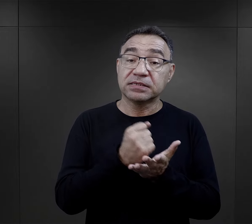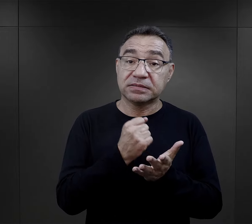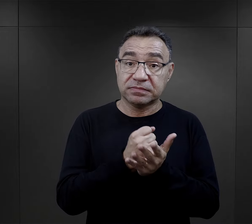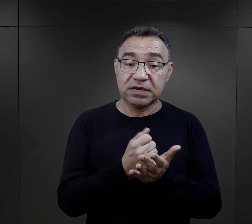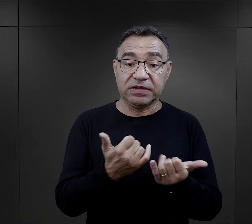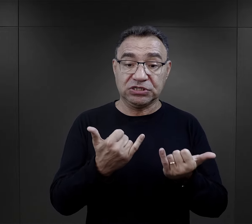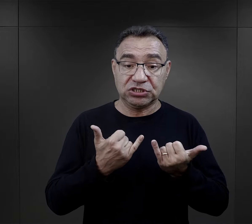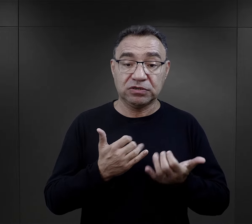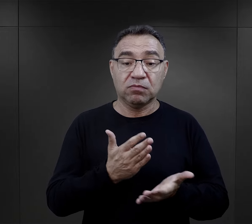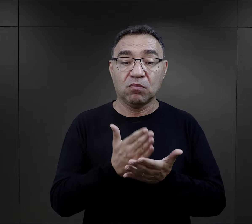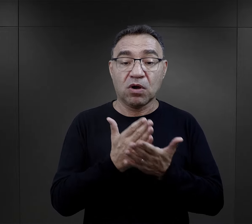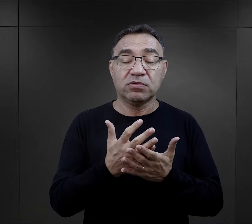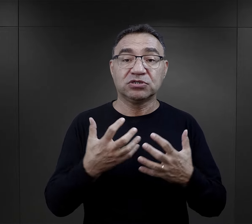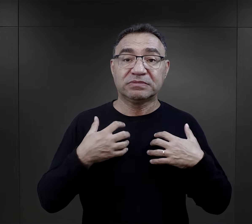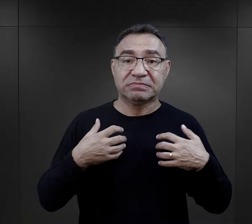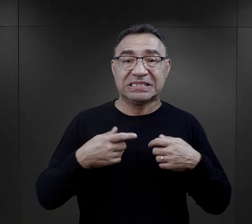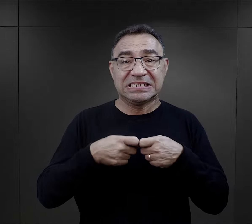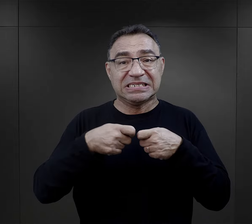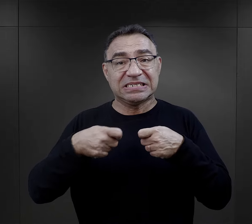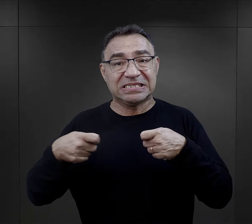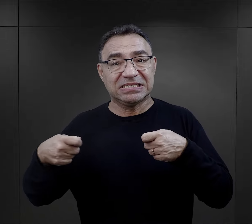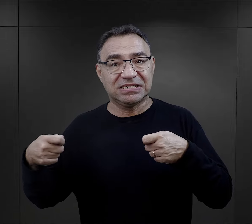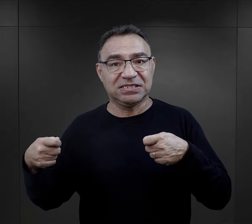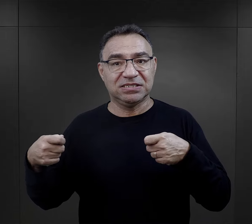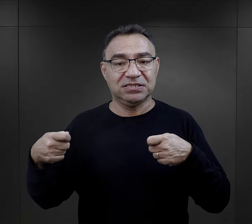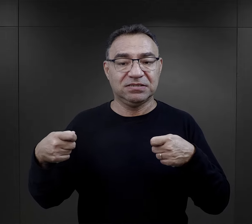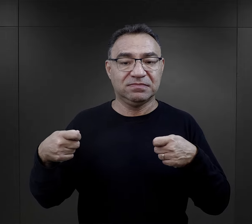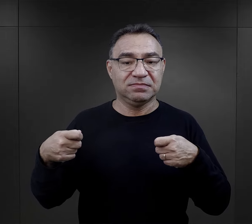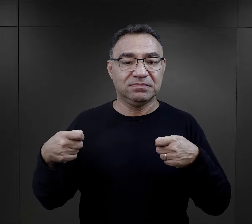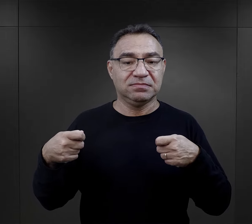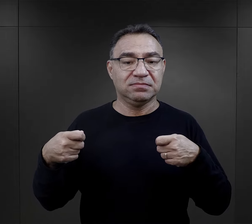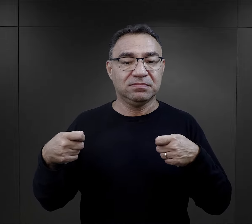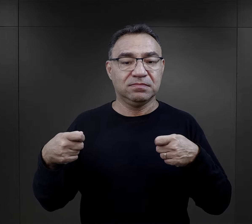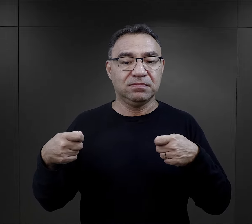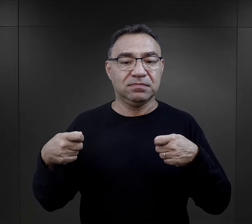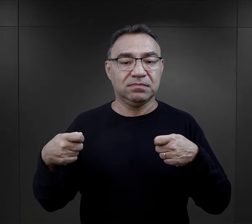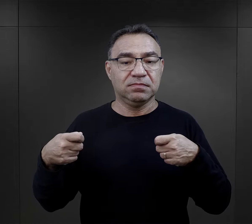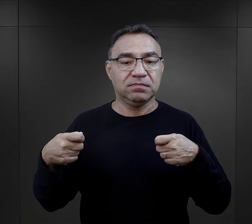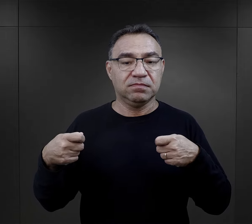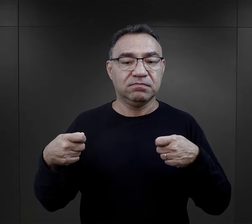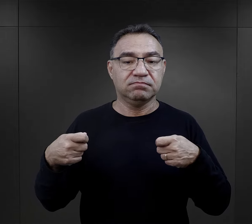Istotnym elementem, który wpływał też na przetrwanie